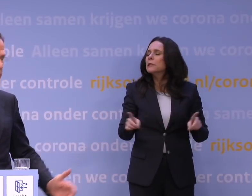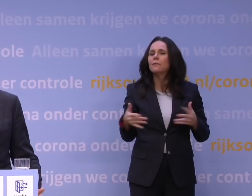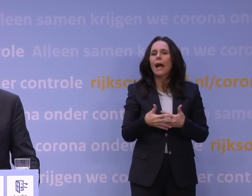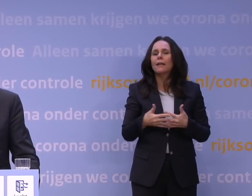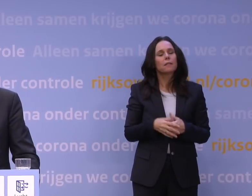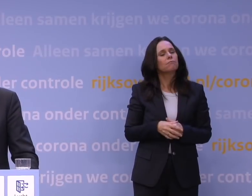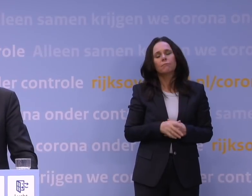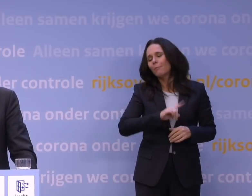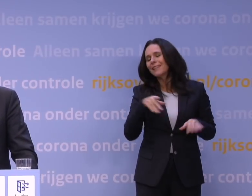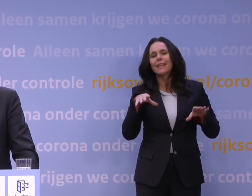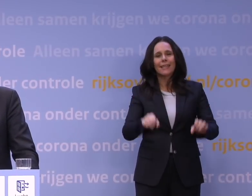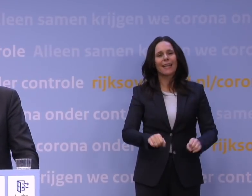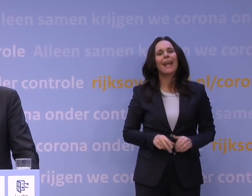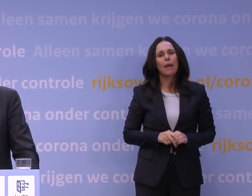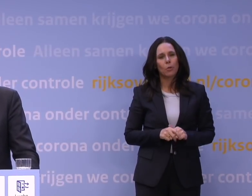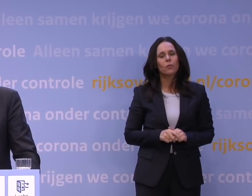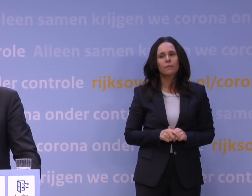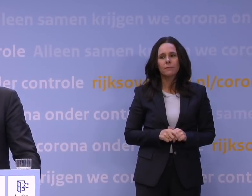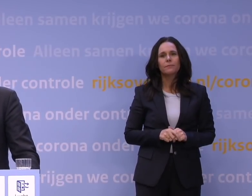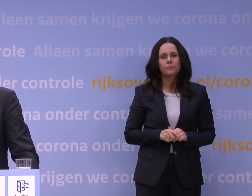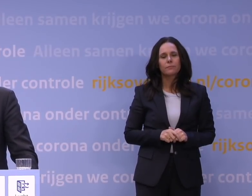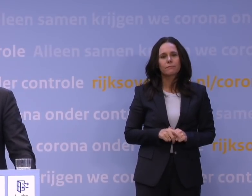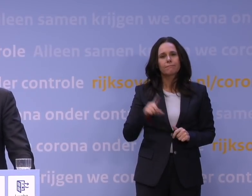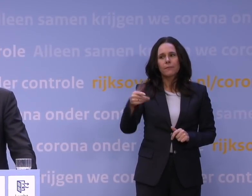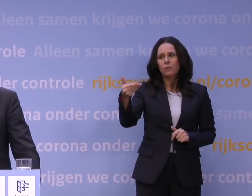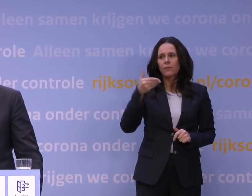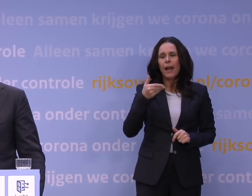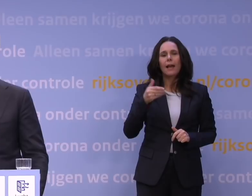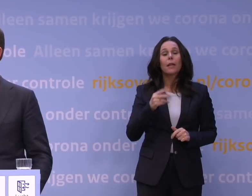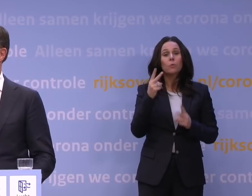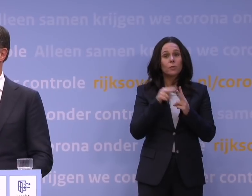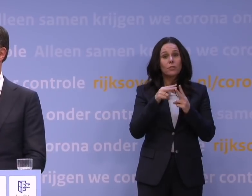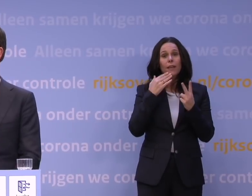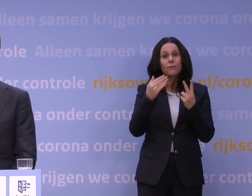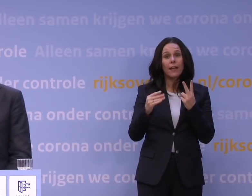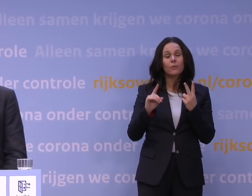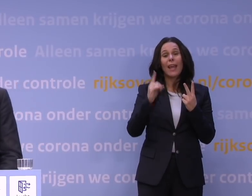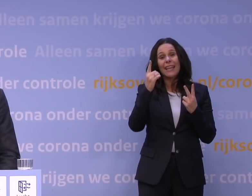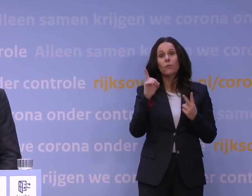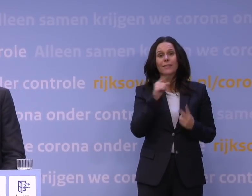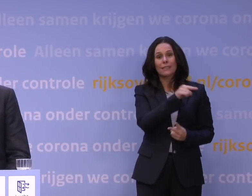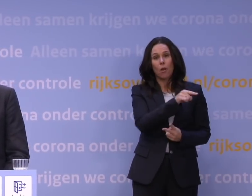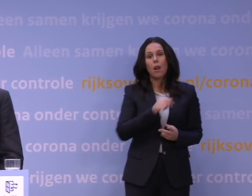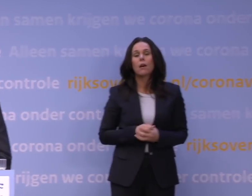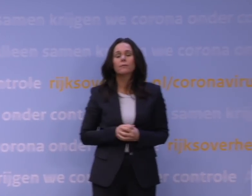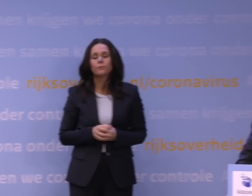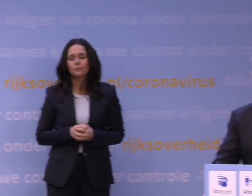Meteen wordt er ingegrepen dan. Dan heb ik nog... GESPREKSLEIDER: Tot slot. Sorry, ik heb nog twee vragen. Nog eentje voor de heer Van Dissel.